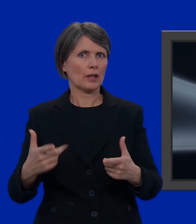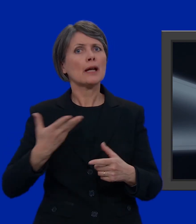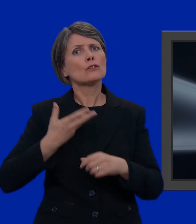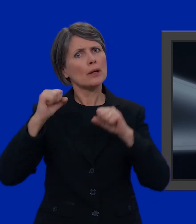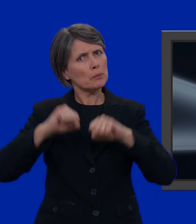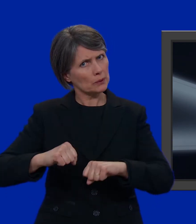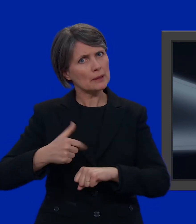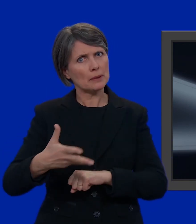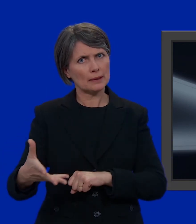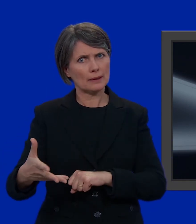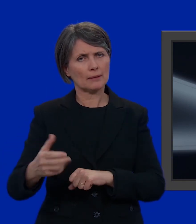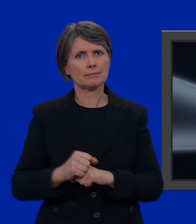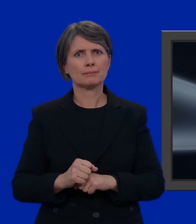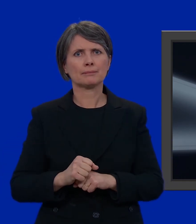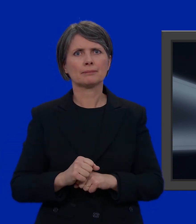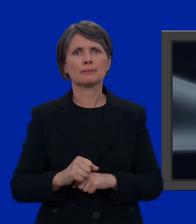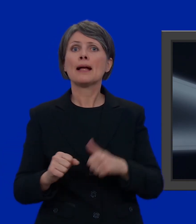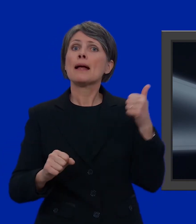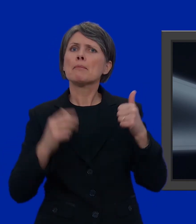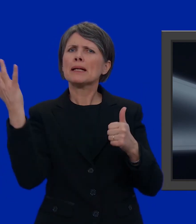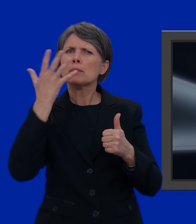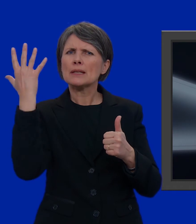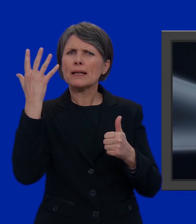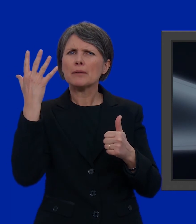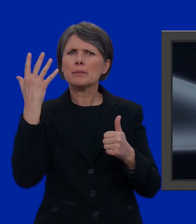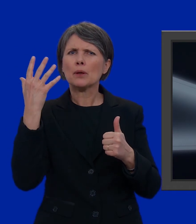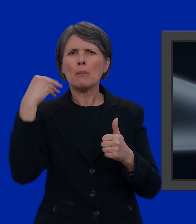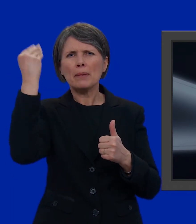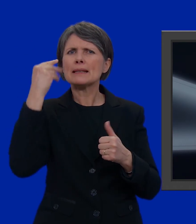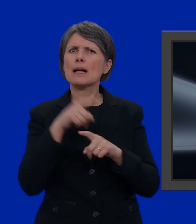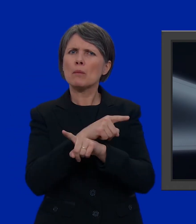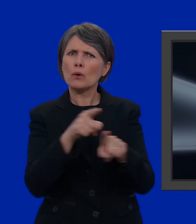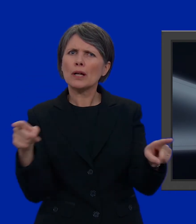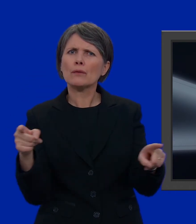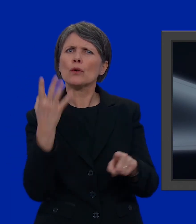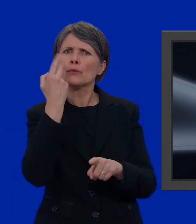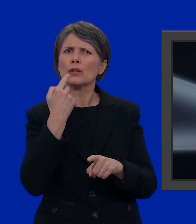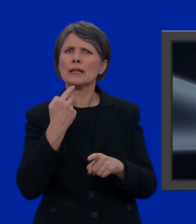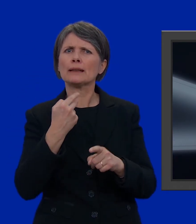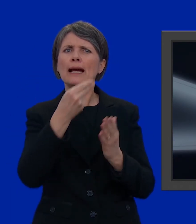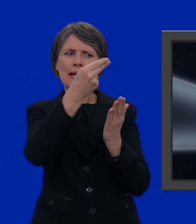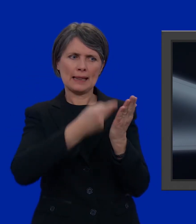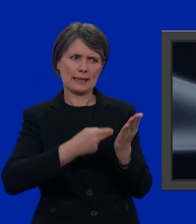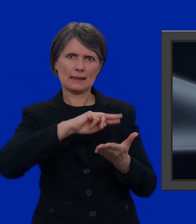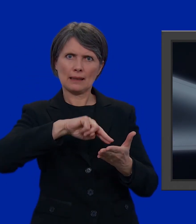E avete più possibilità. Per il nostro primo esempio, partiamo dal presupposto che vogliate votare una lista